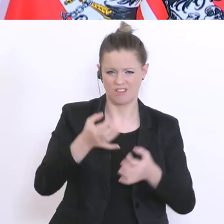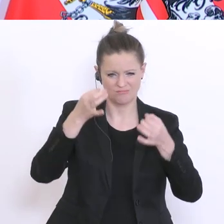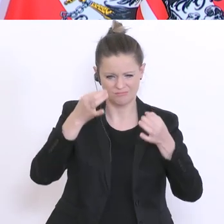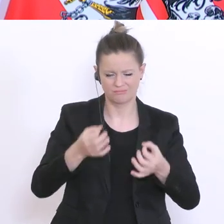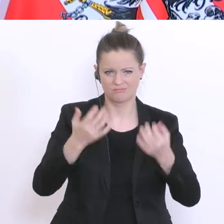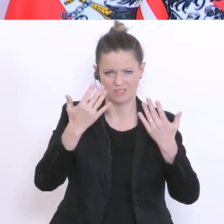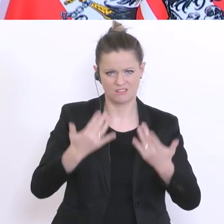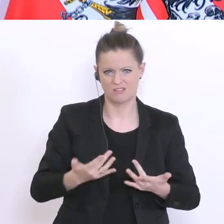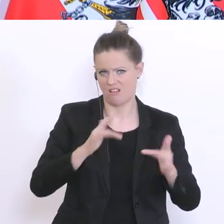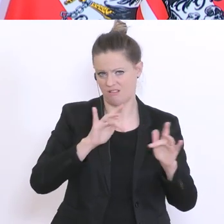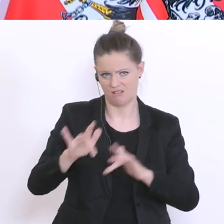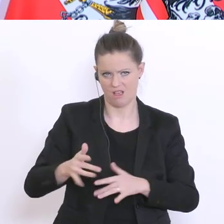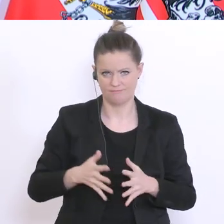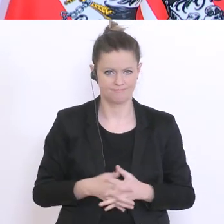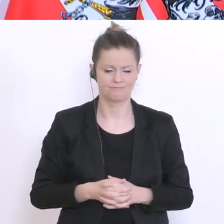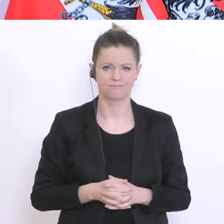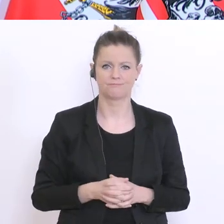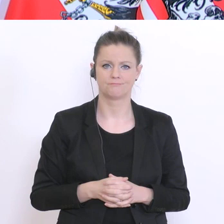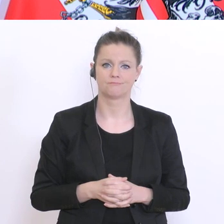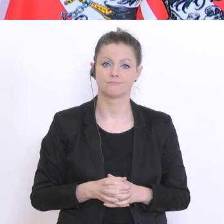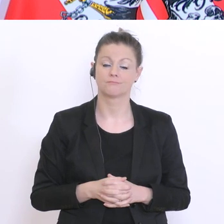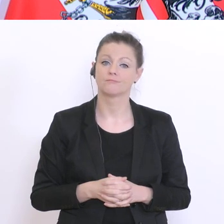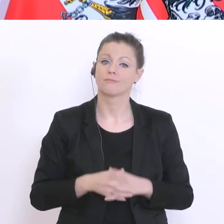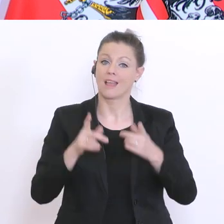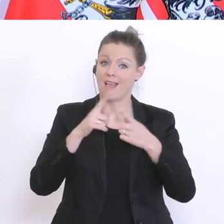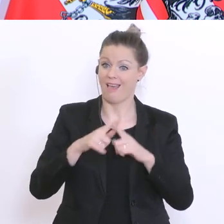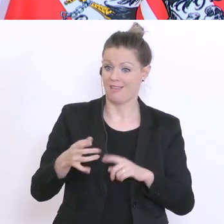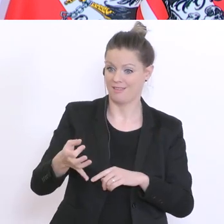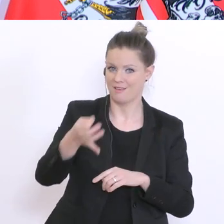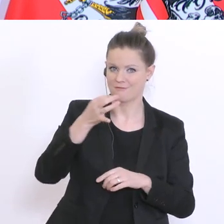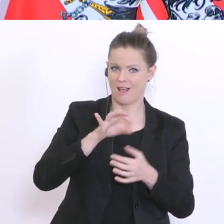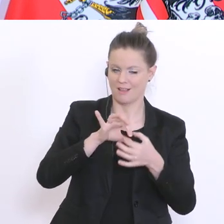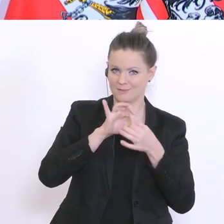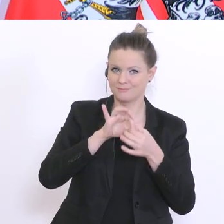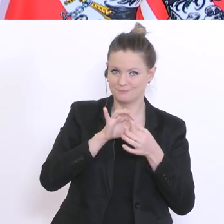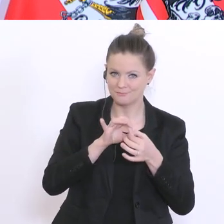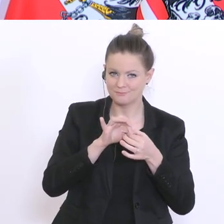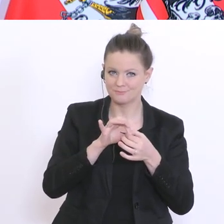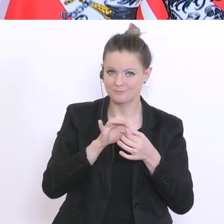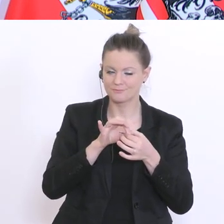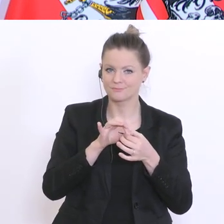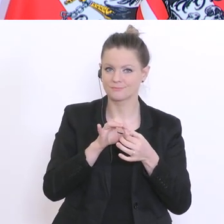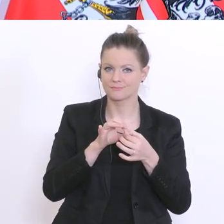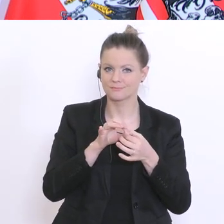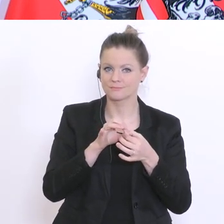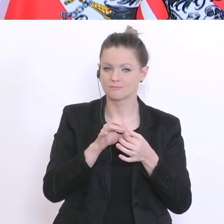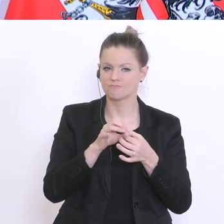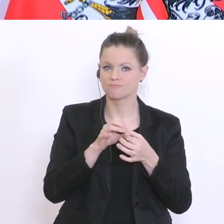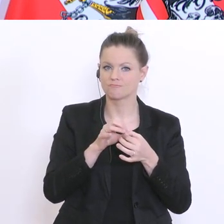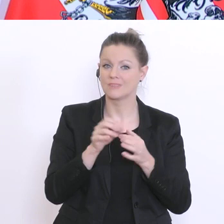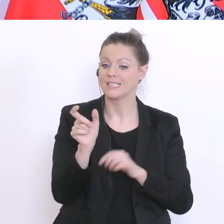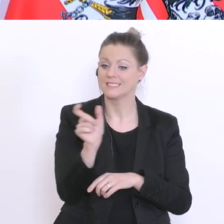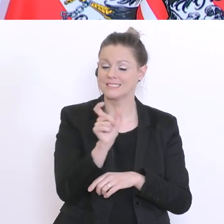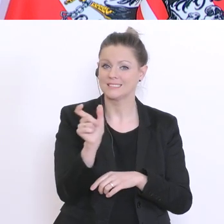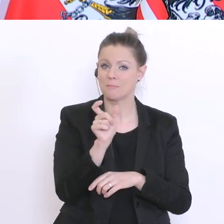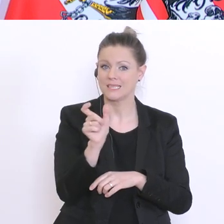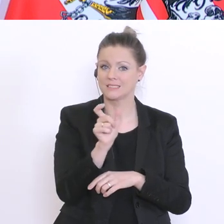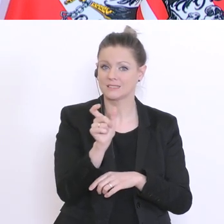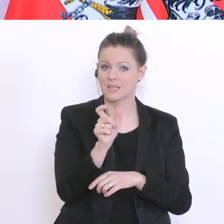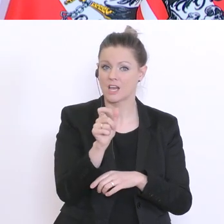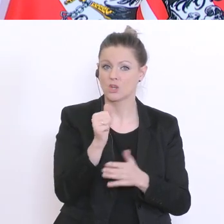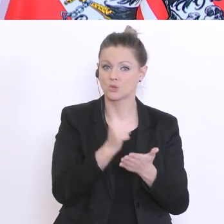drüber. Und Ihre andere Frage betraf die nach der Bedeutung der Semesternote, möglicherweise